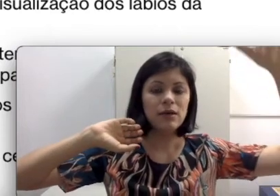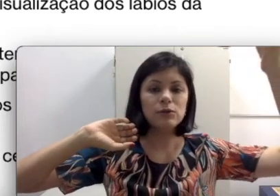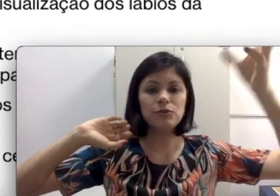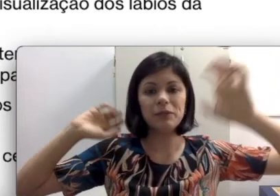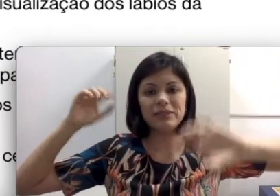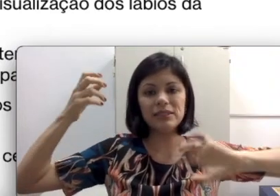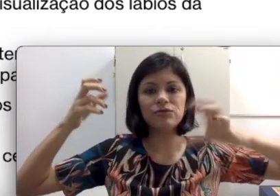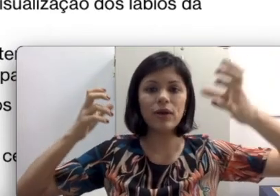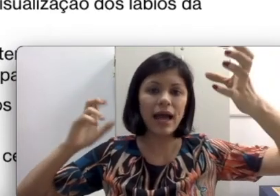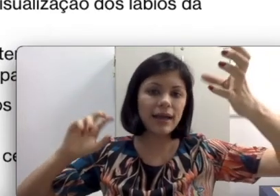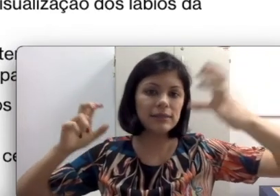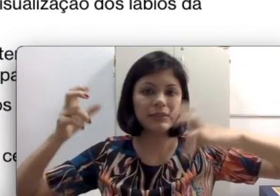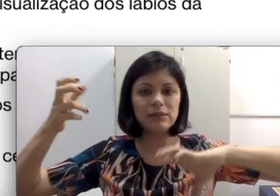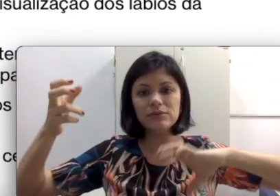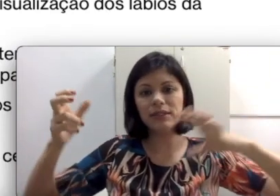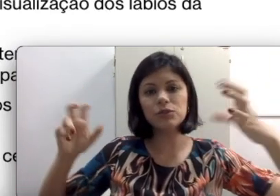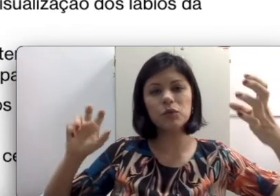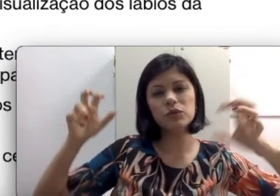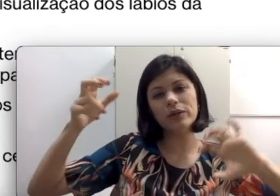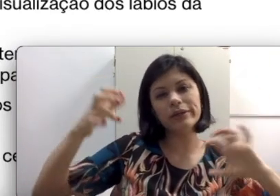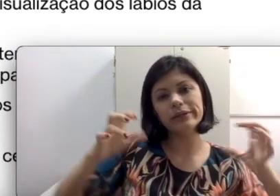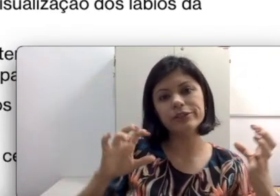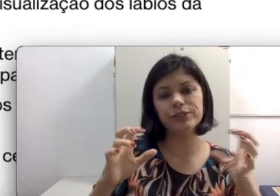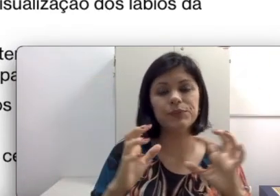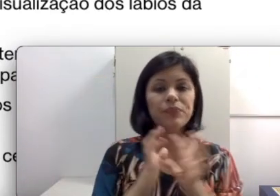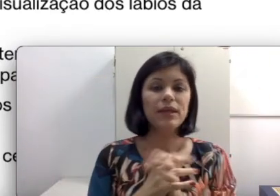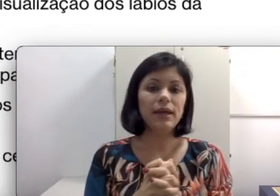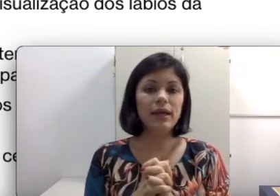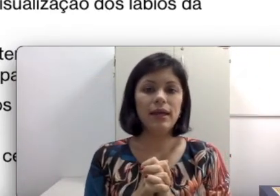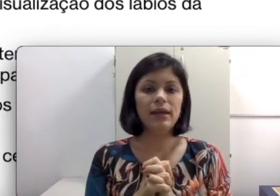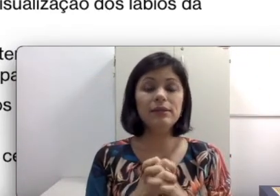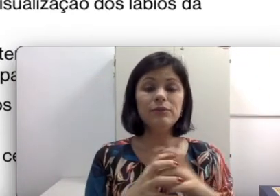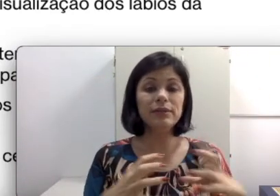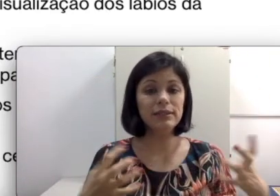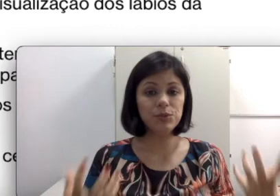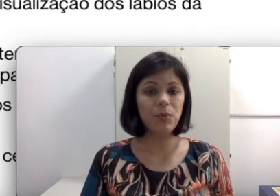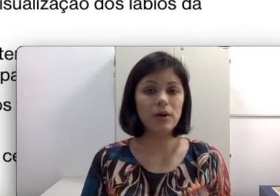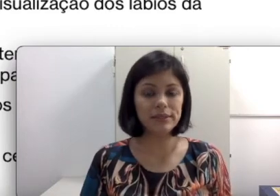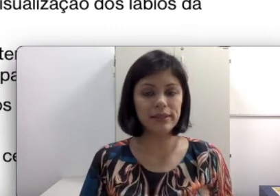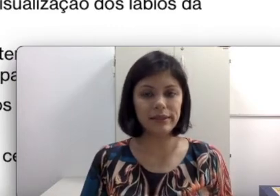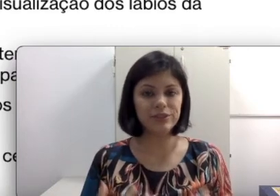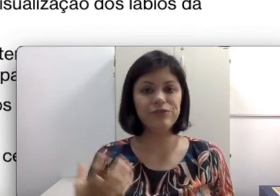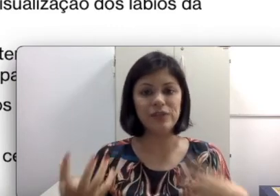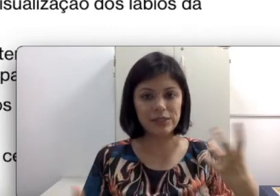os fonemas das vogais e não tem os das consoantes. Isso pode ser difícil para ela de administrar